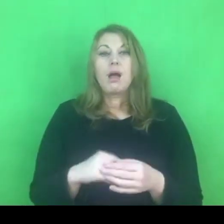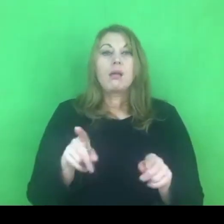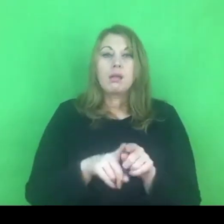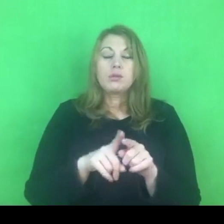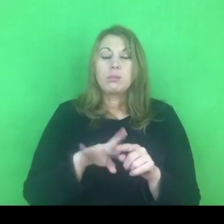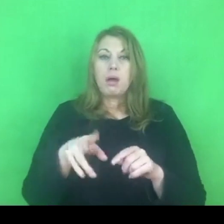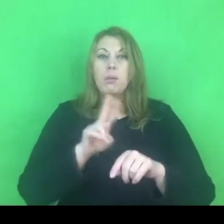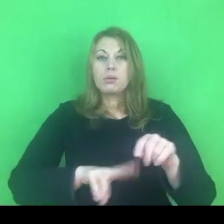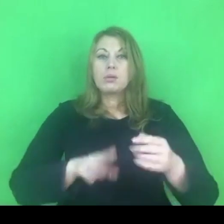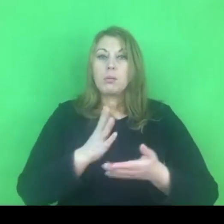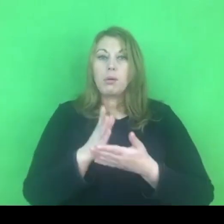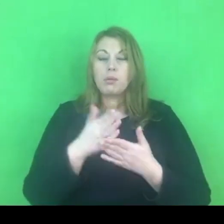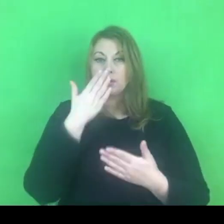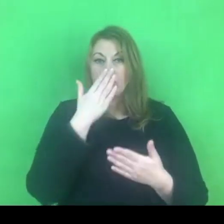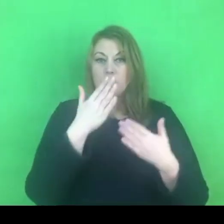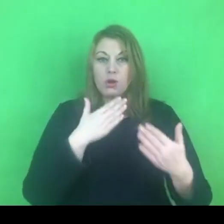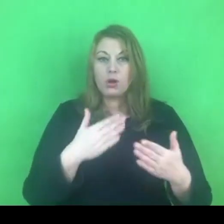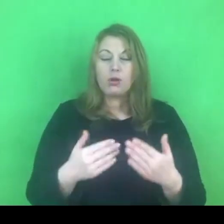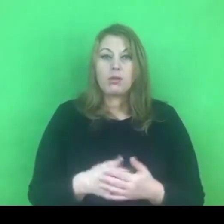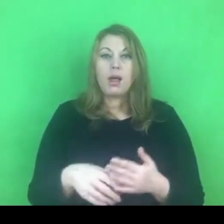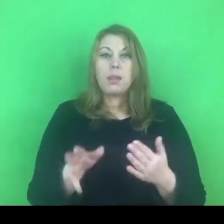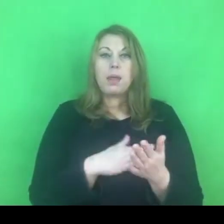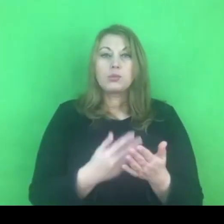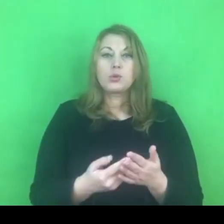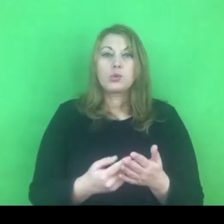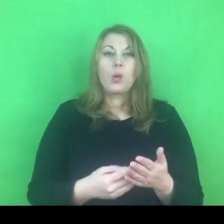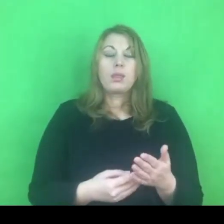A mianowicie w kwestionariusze oceny ryzyka zagrożenia,